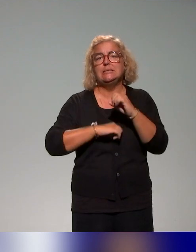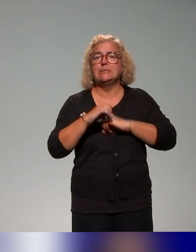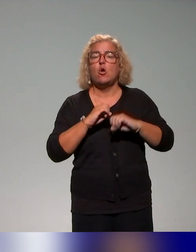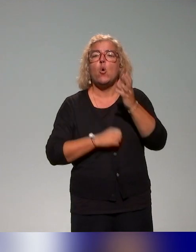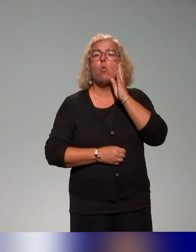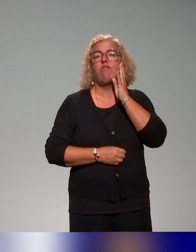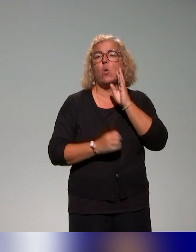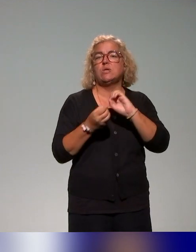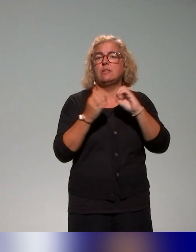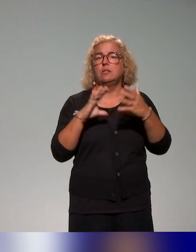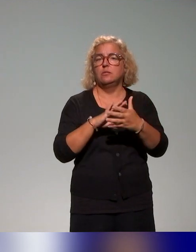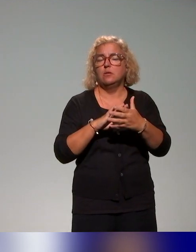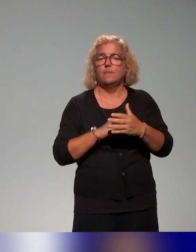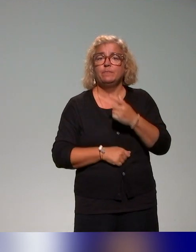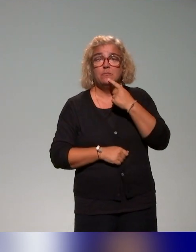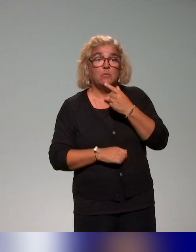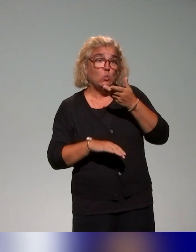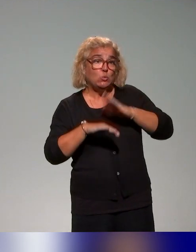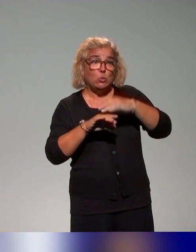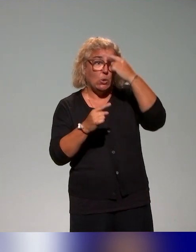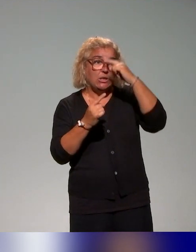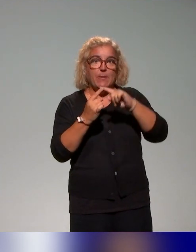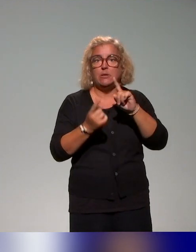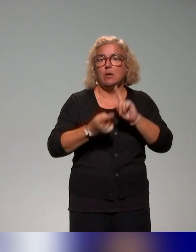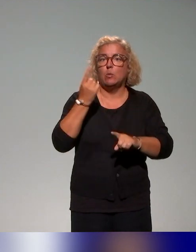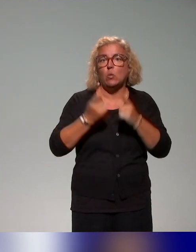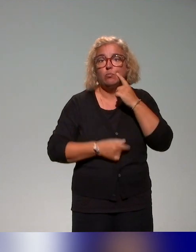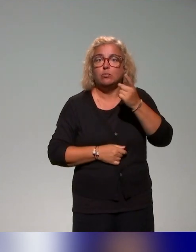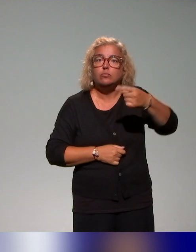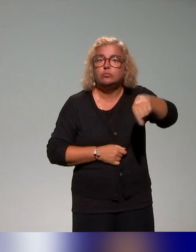ronde, sur des thématiques qui nous paraissaient pertinentes et